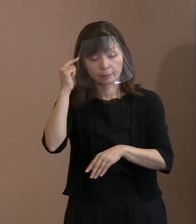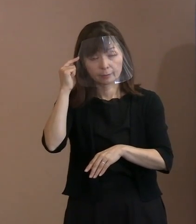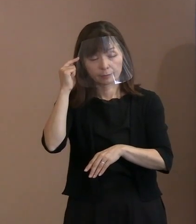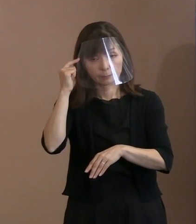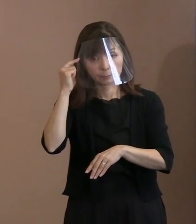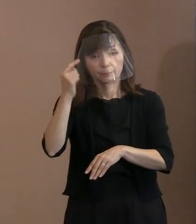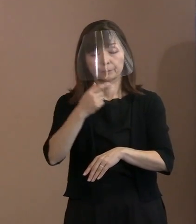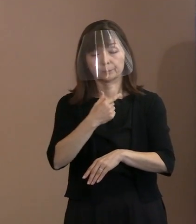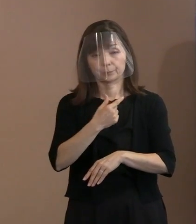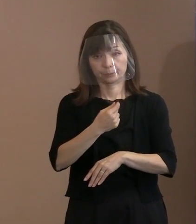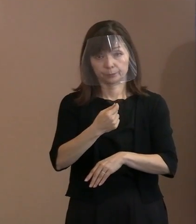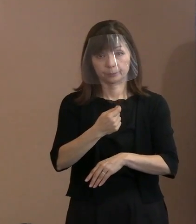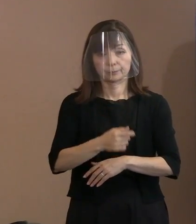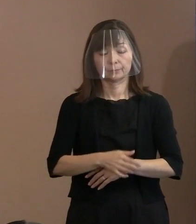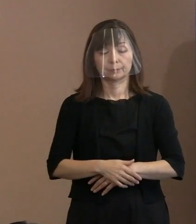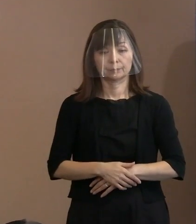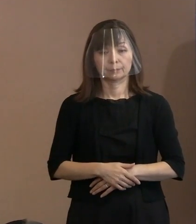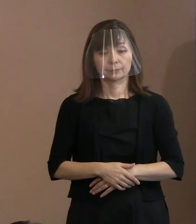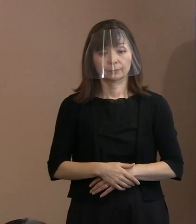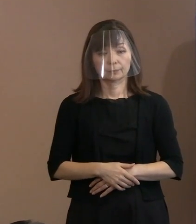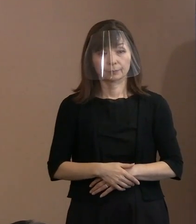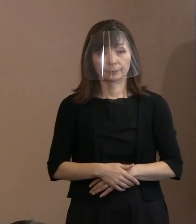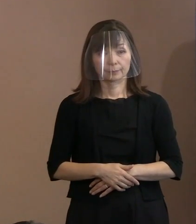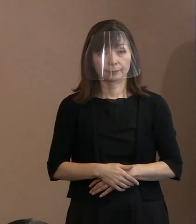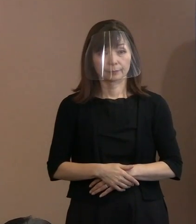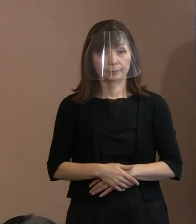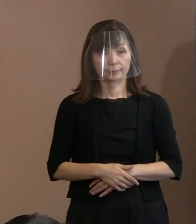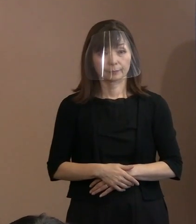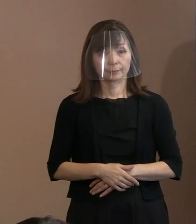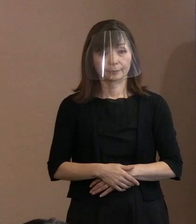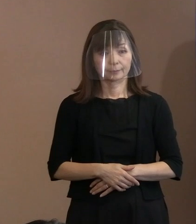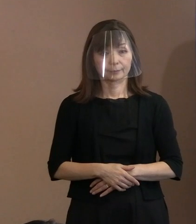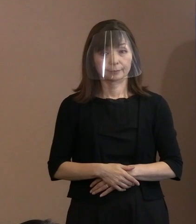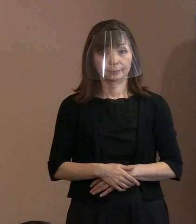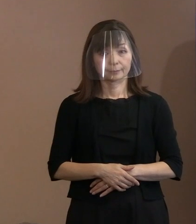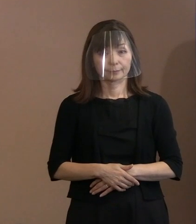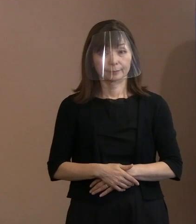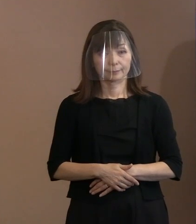それはそんなに字数ないですからね､ ということであります｡